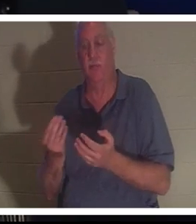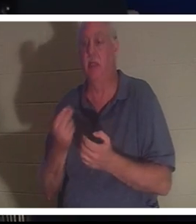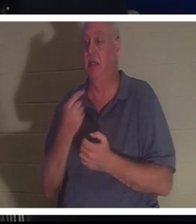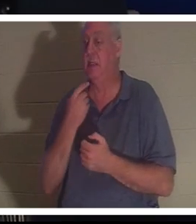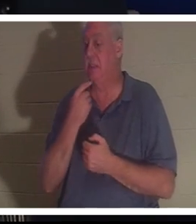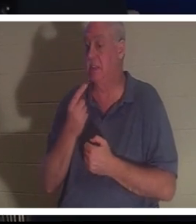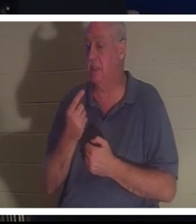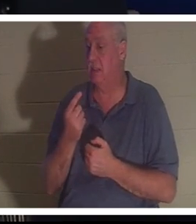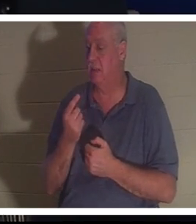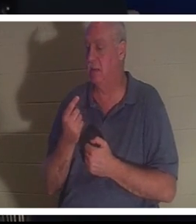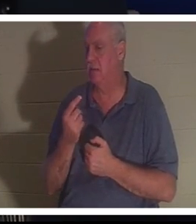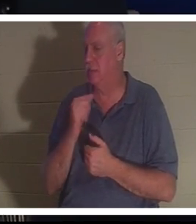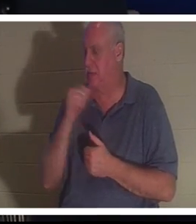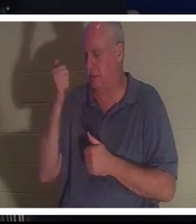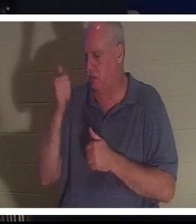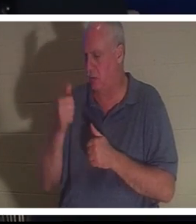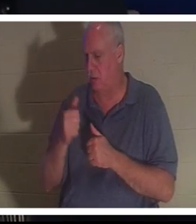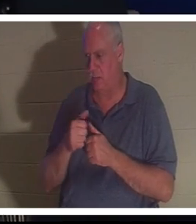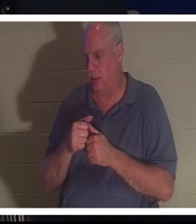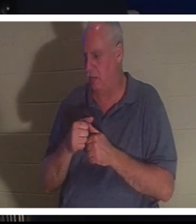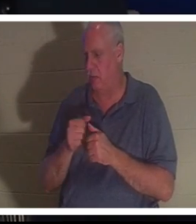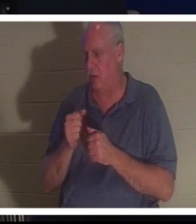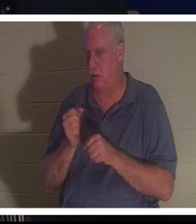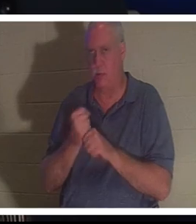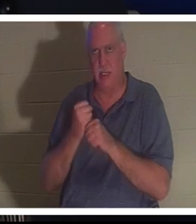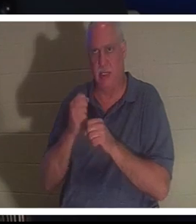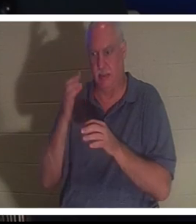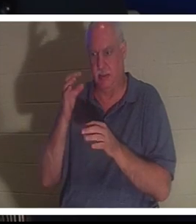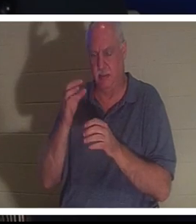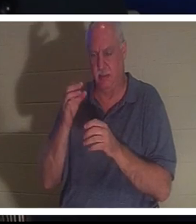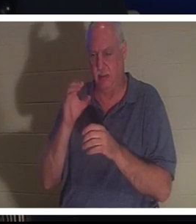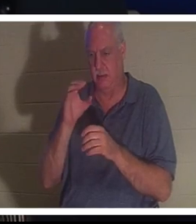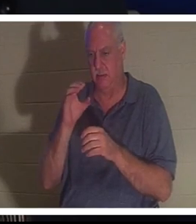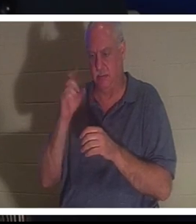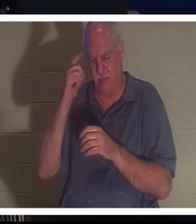कभी भी सचेत चुनाव करने की याद भी नहीं आई, लेकिन उसने अचानक खुद को अपने शरीर में वापस पाया।